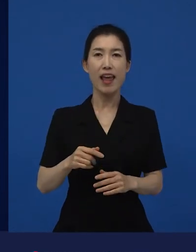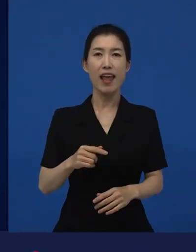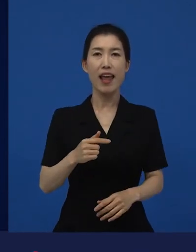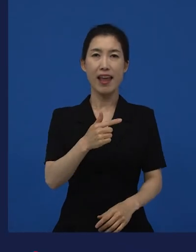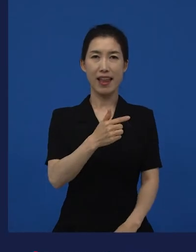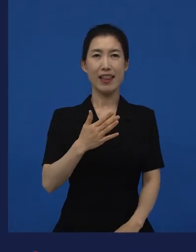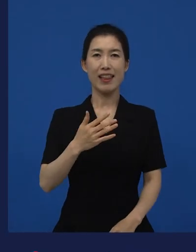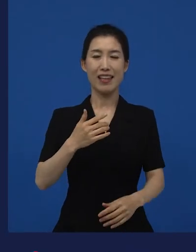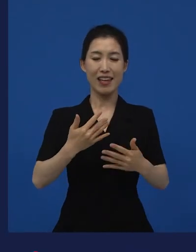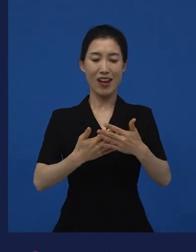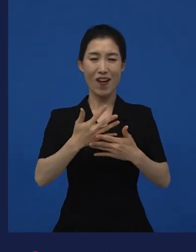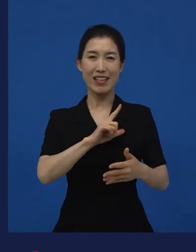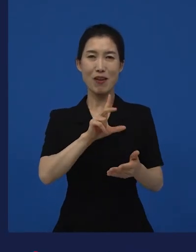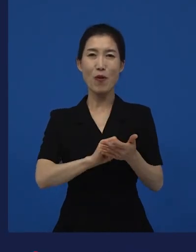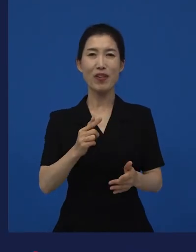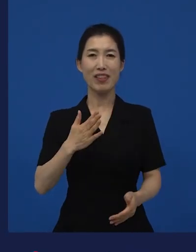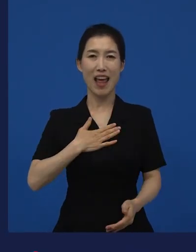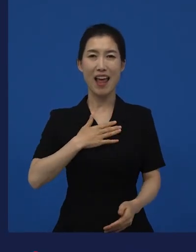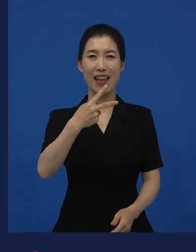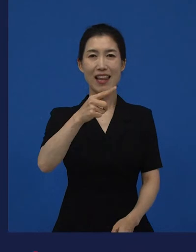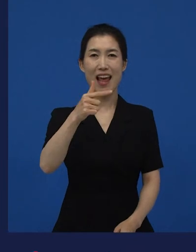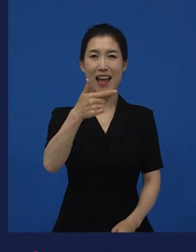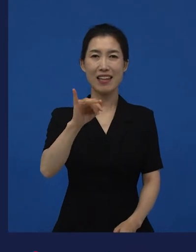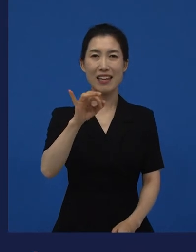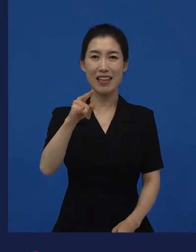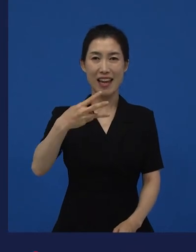라는 작품을 저희가 배급하기도 했었는데요,